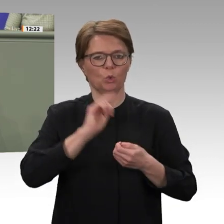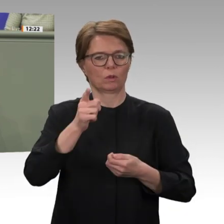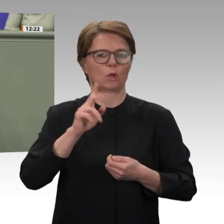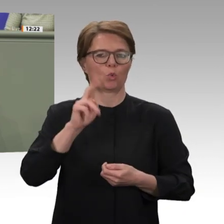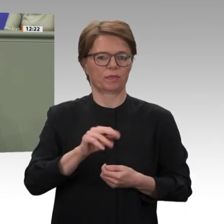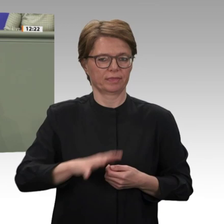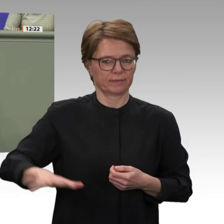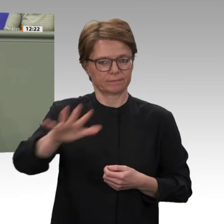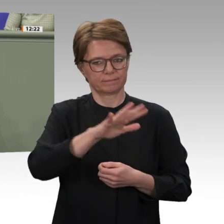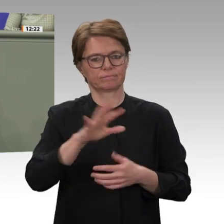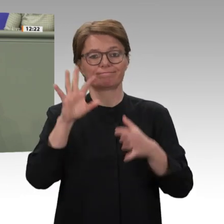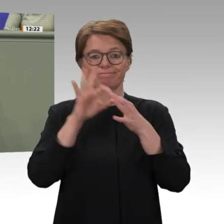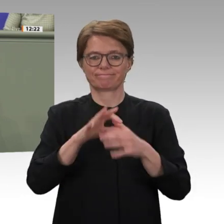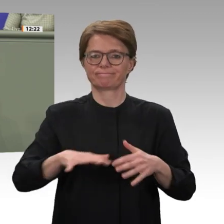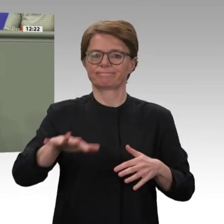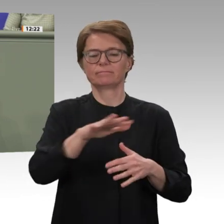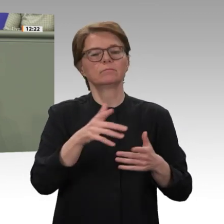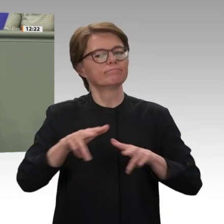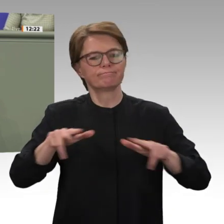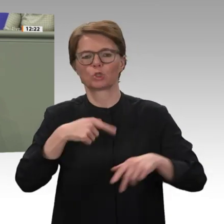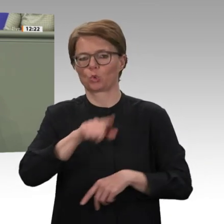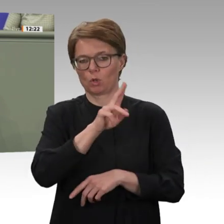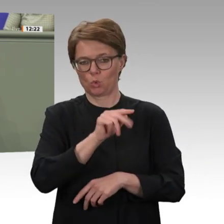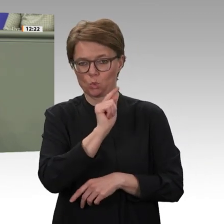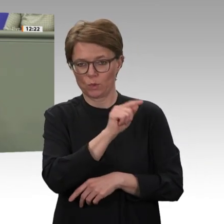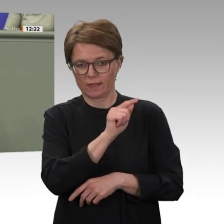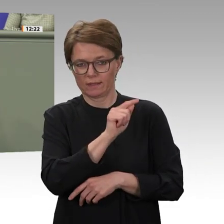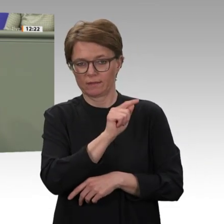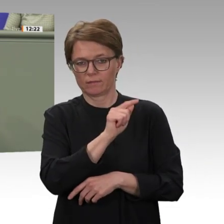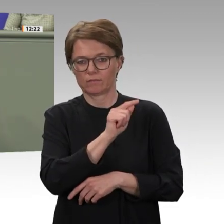und die erst durch UNAMID erfolgreich unterbunden werden konnte. Deshalb ist es eigentlich